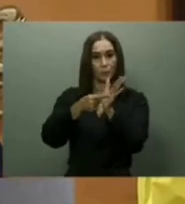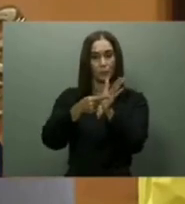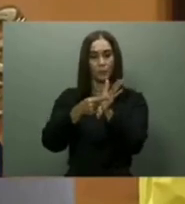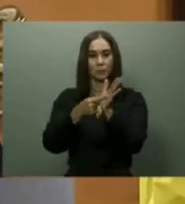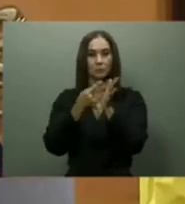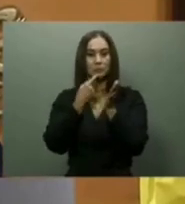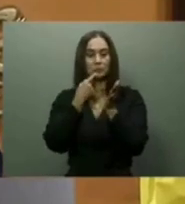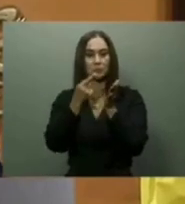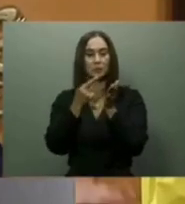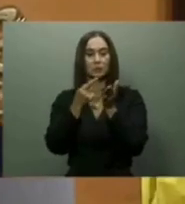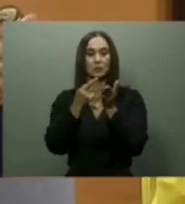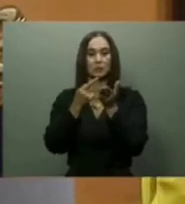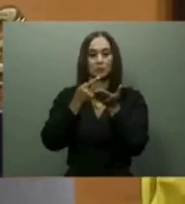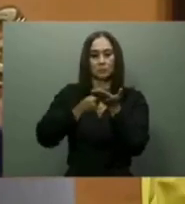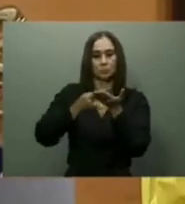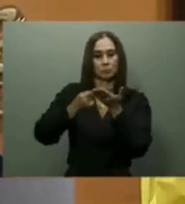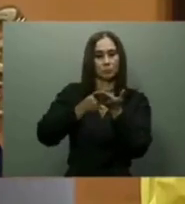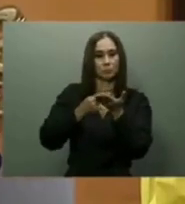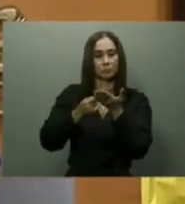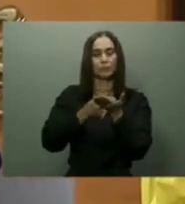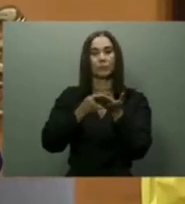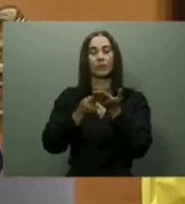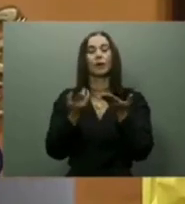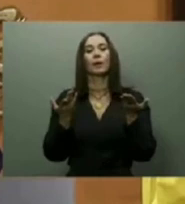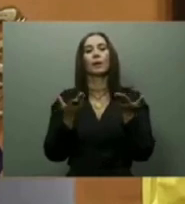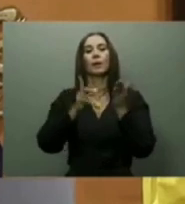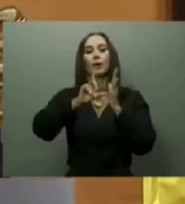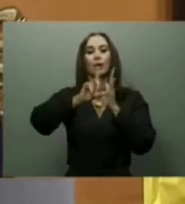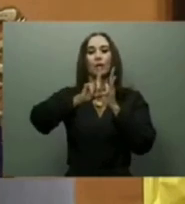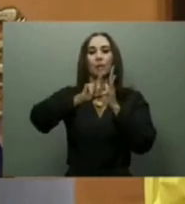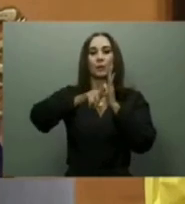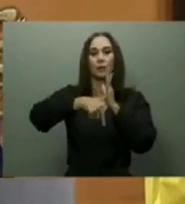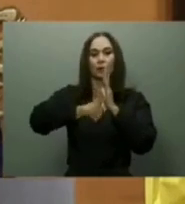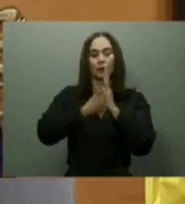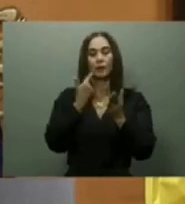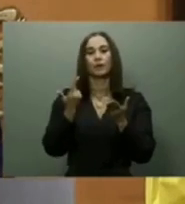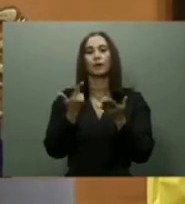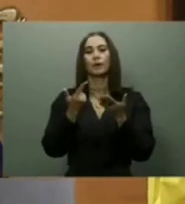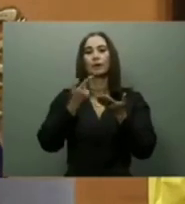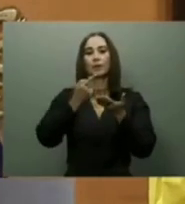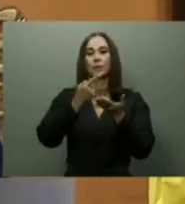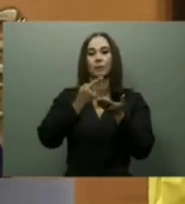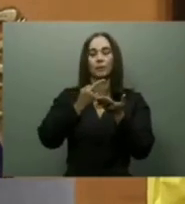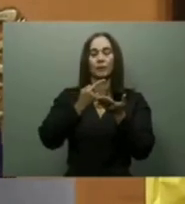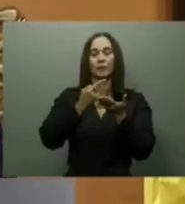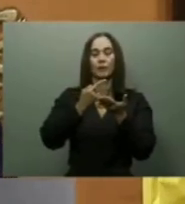En su ponencia, el gobernante mencionó, además, el Proyecto de Desarrollo Turístico de Pedernales,